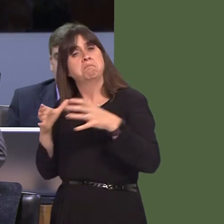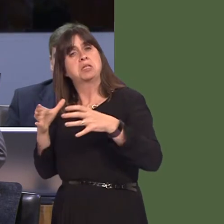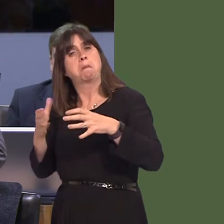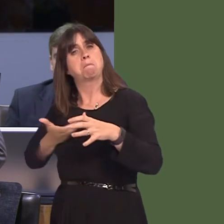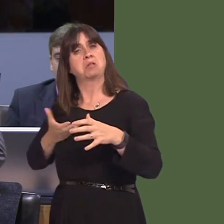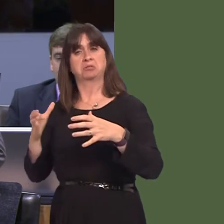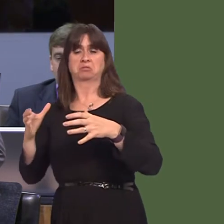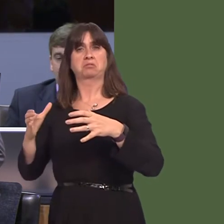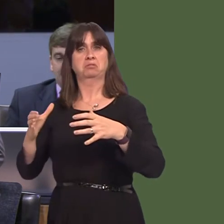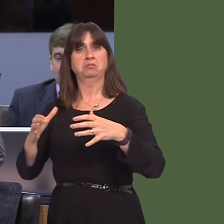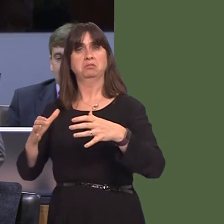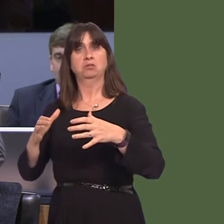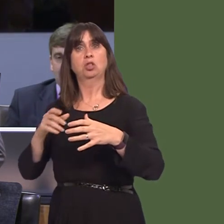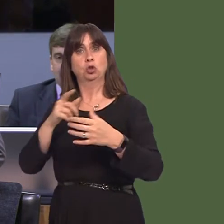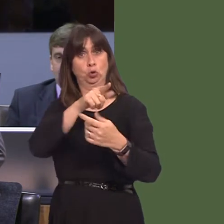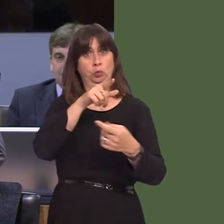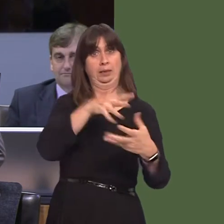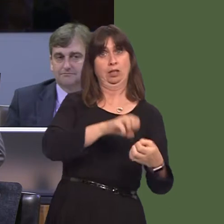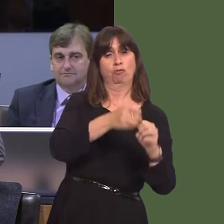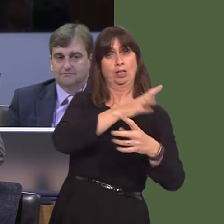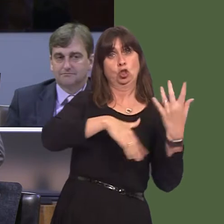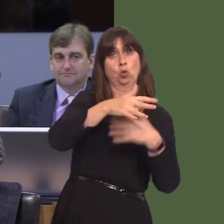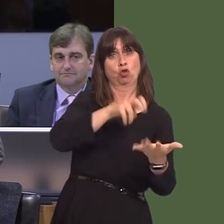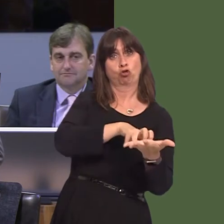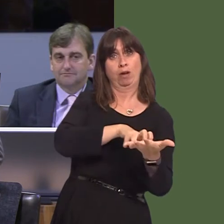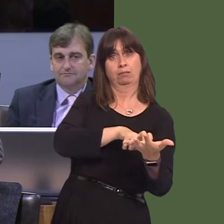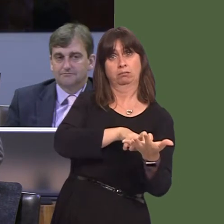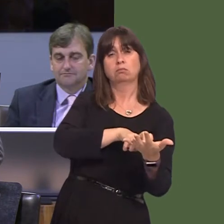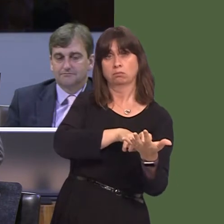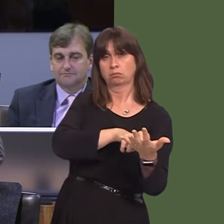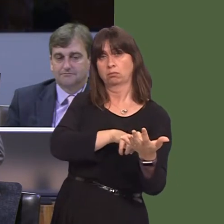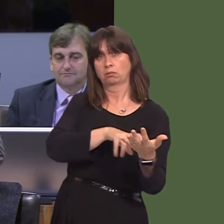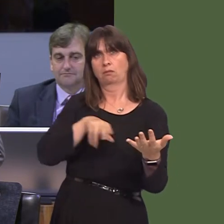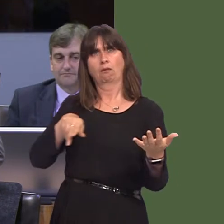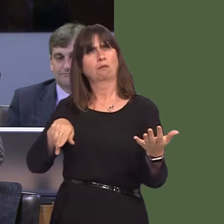that, given the social contract that you've developed, you would be, obviously, demonstrating